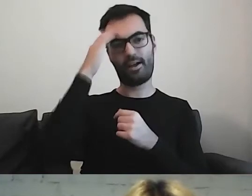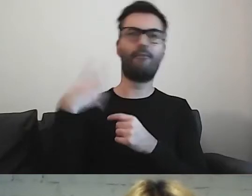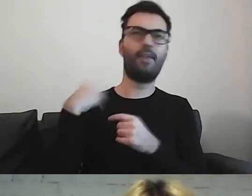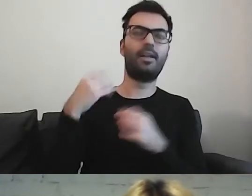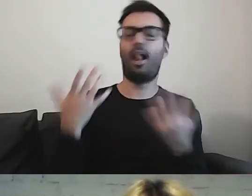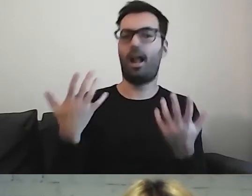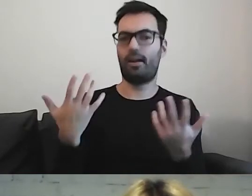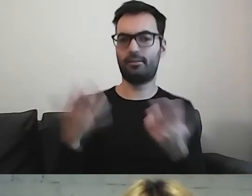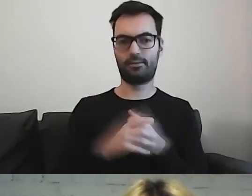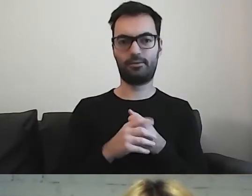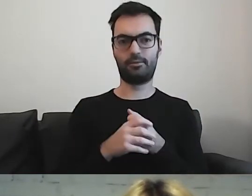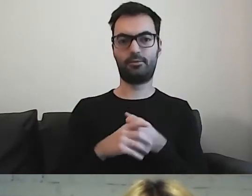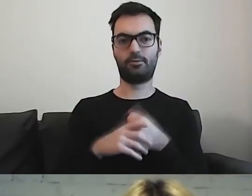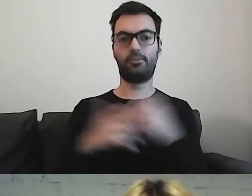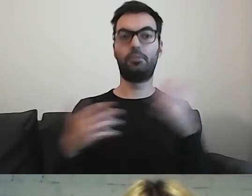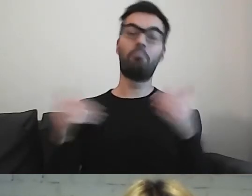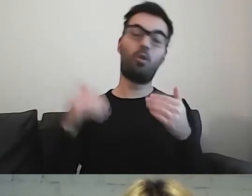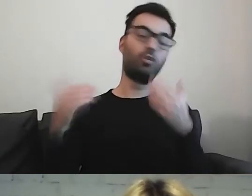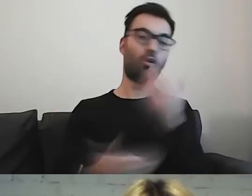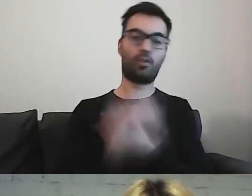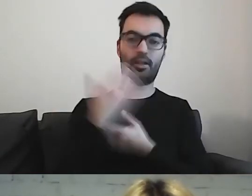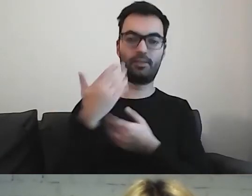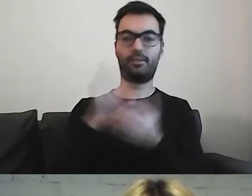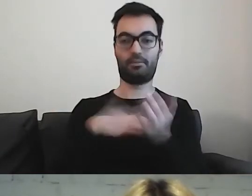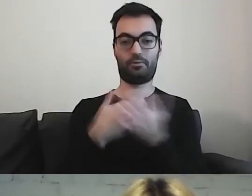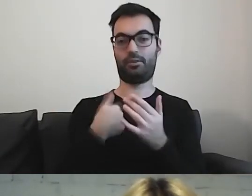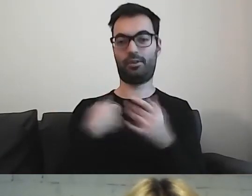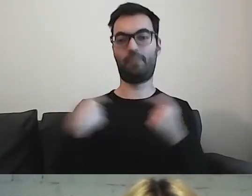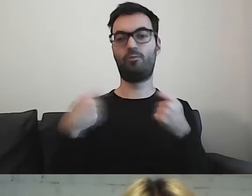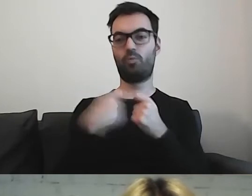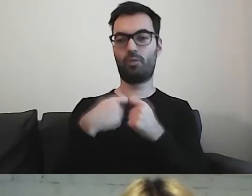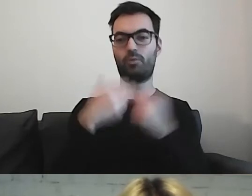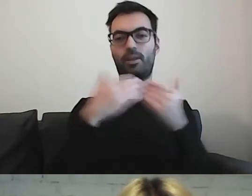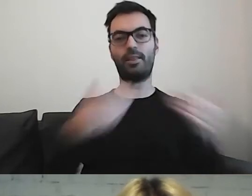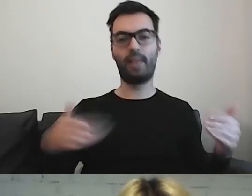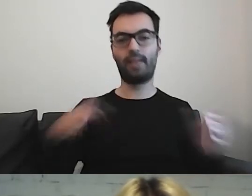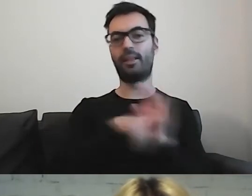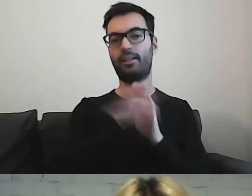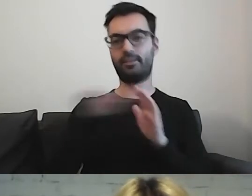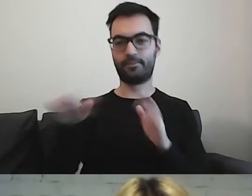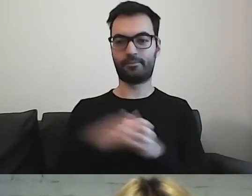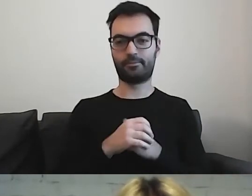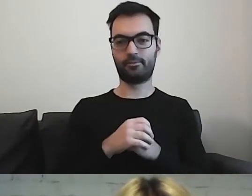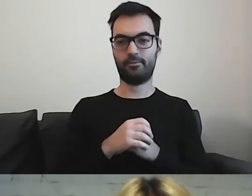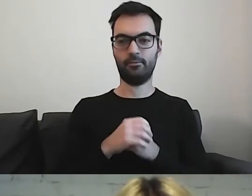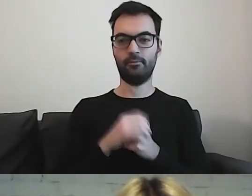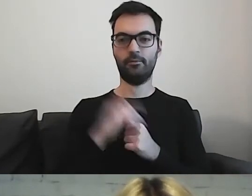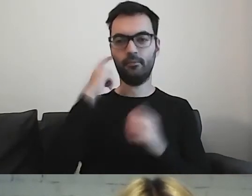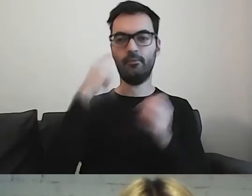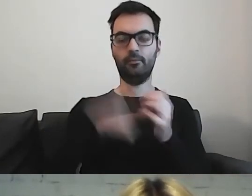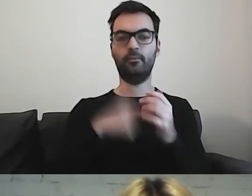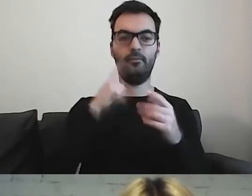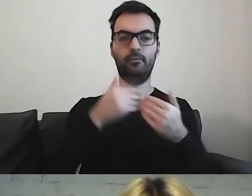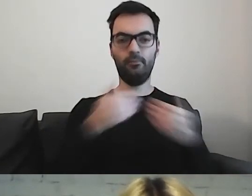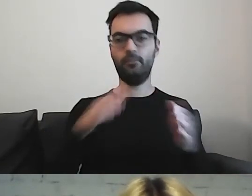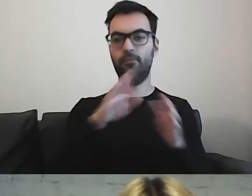Współpracuję z teatrami dla dzieci i tam jest dziecięcy odbiorca.